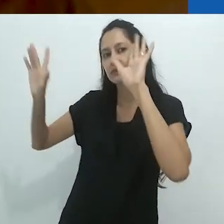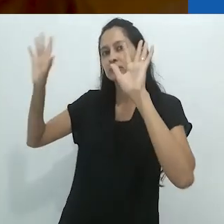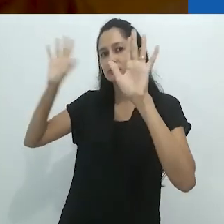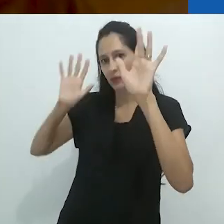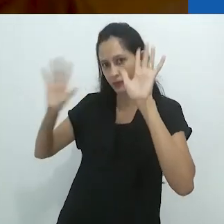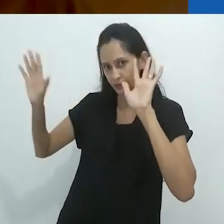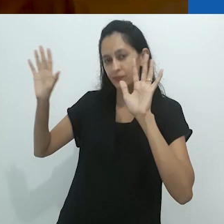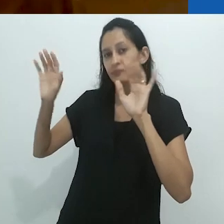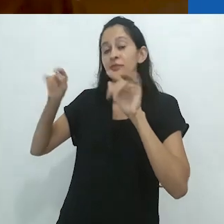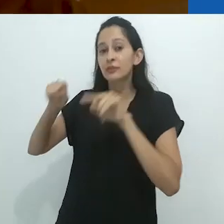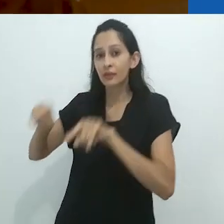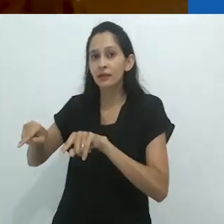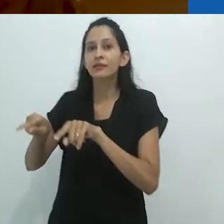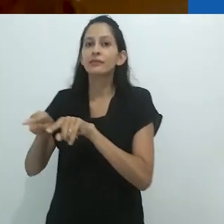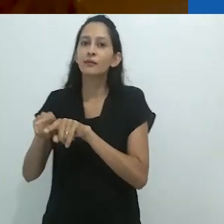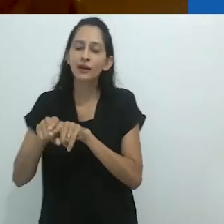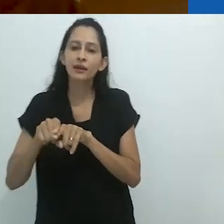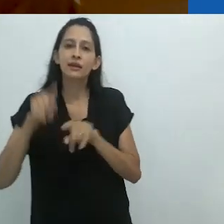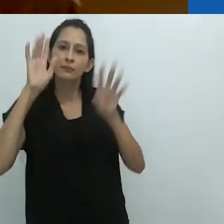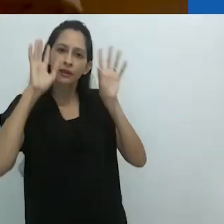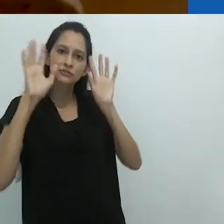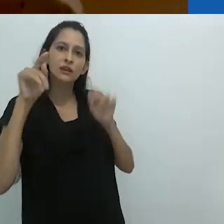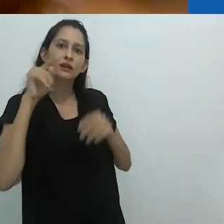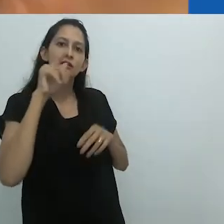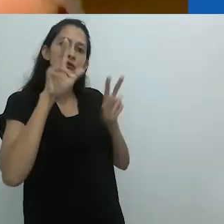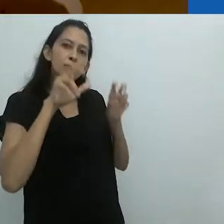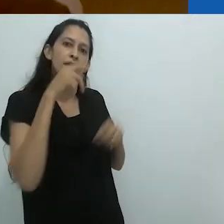o que é claro envolve a imaginação da criança